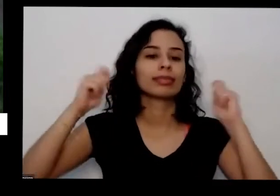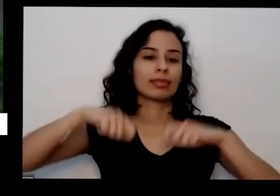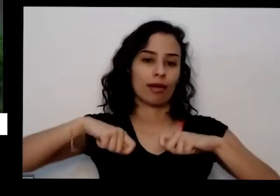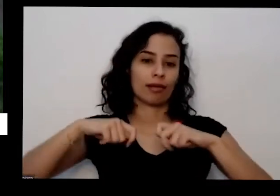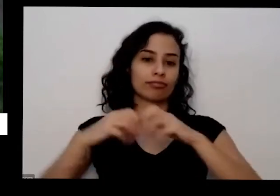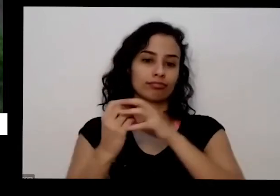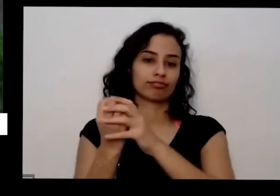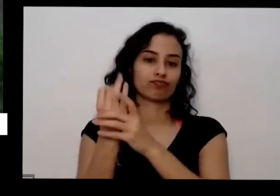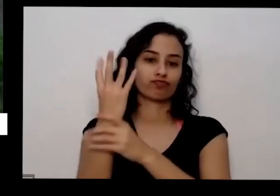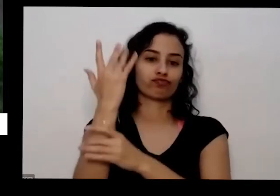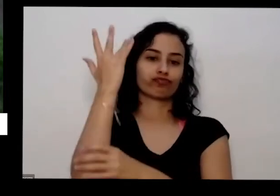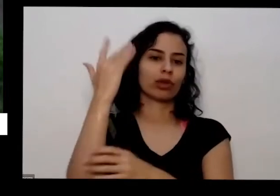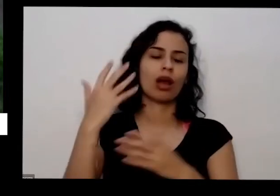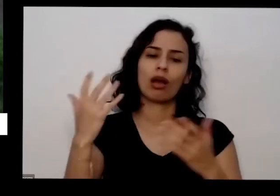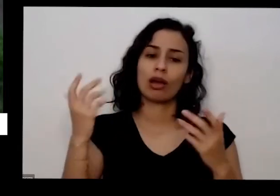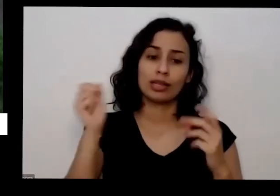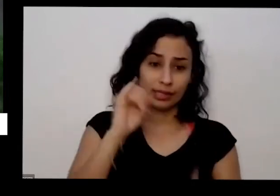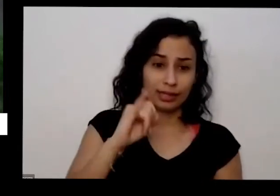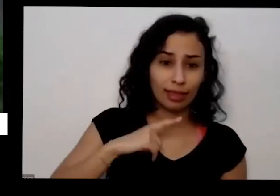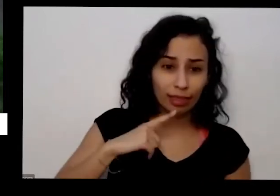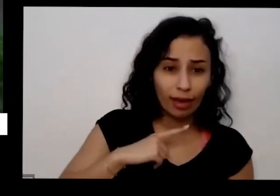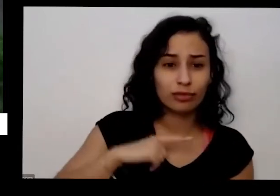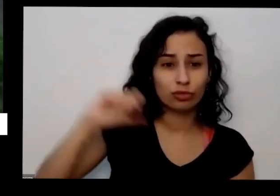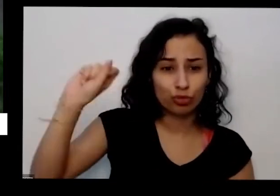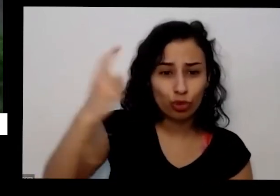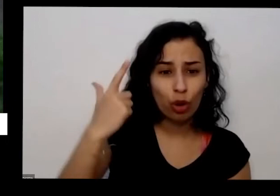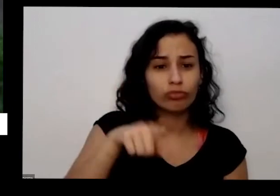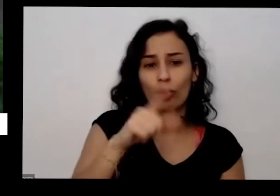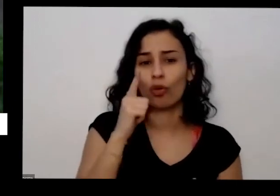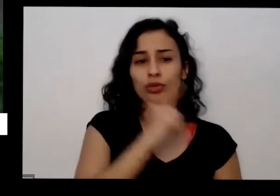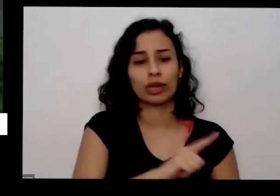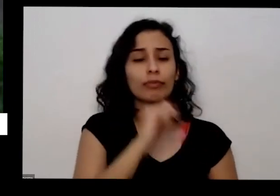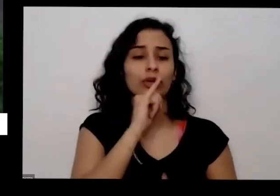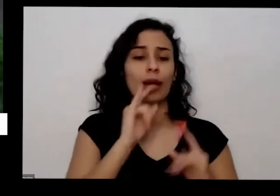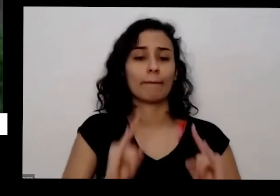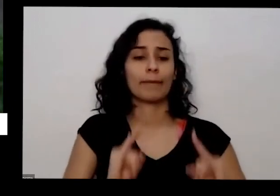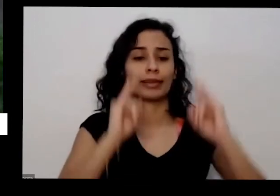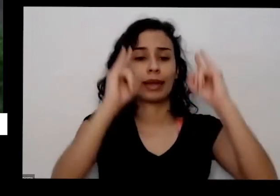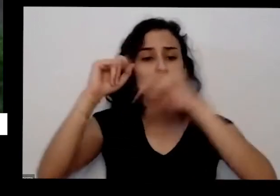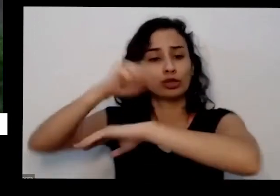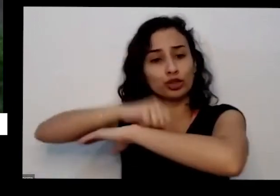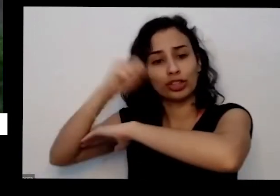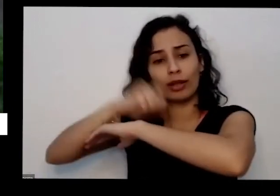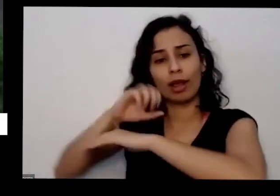coisa É até na janela do apartamento tem a terceira pergunta qual que era mesmo